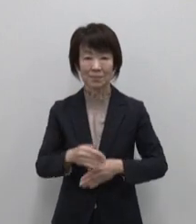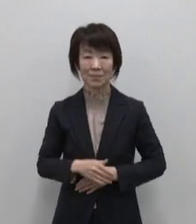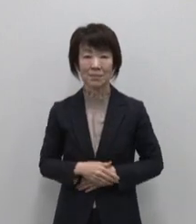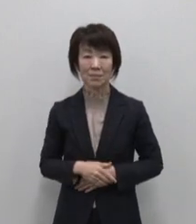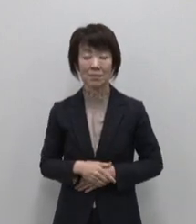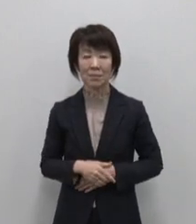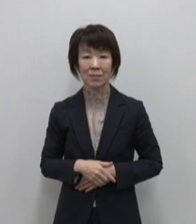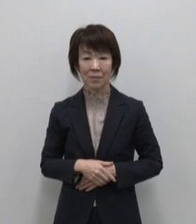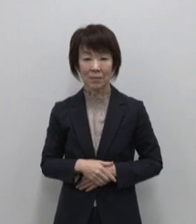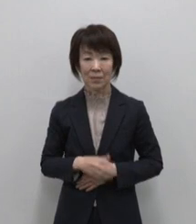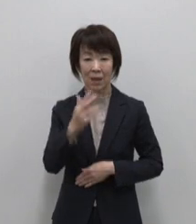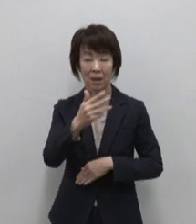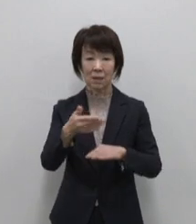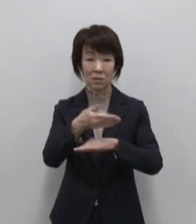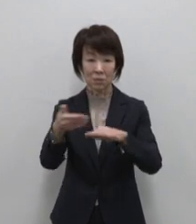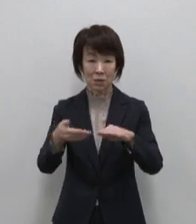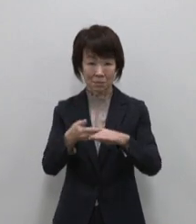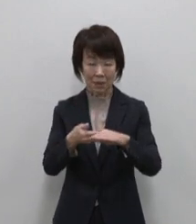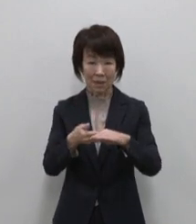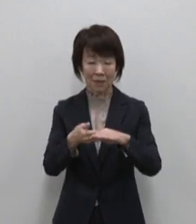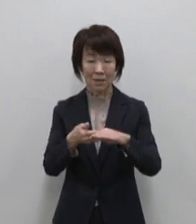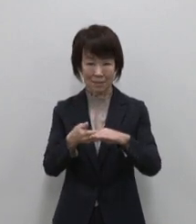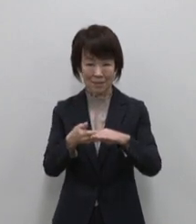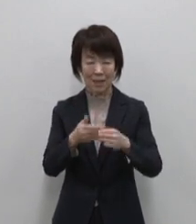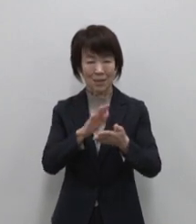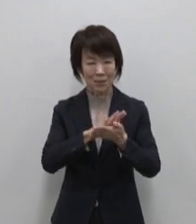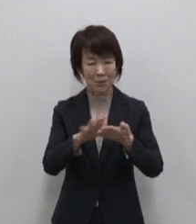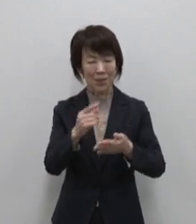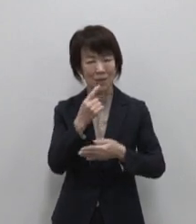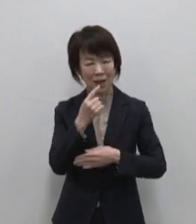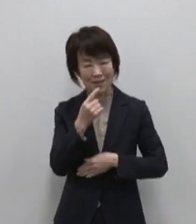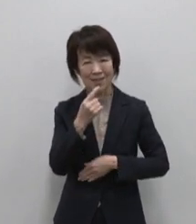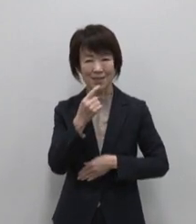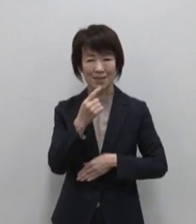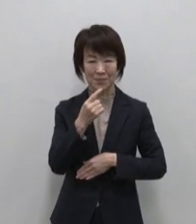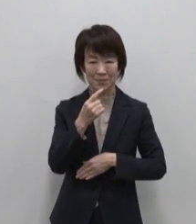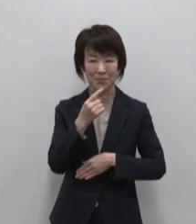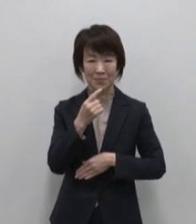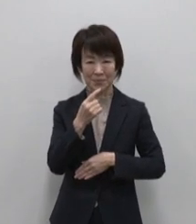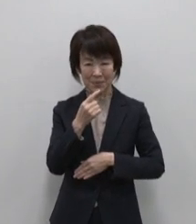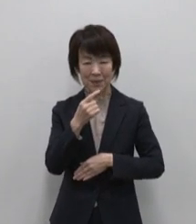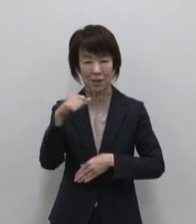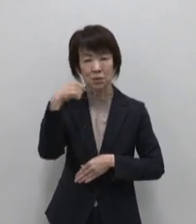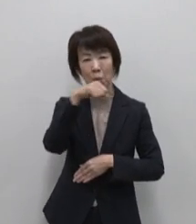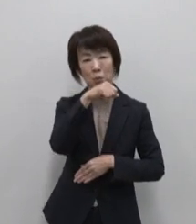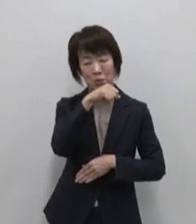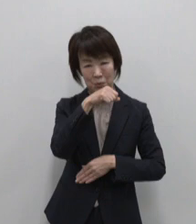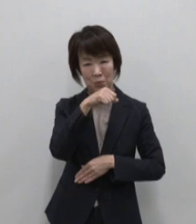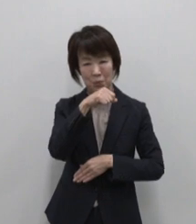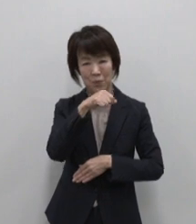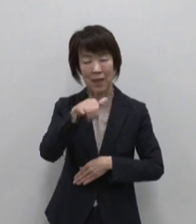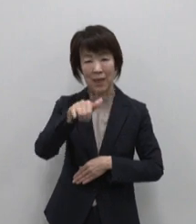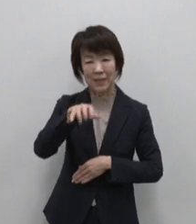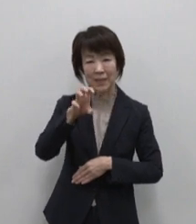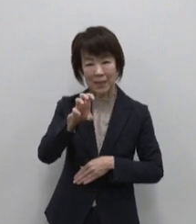八丈島のおススメはスッキリとした 味わいが特徴の焼酎 八重椿